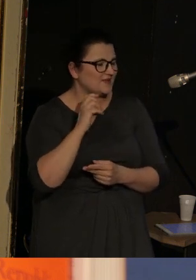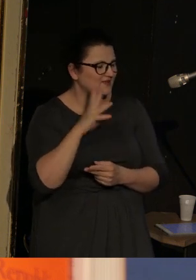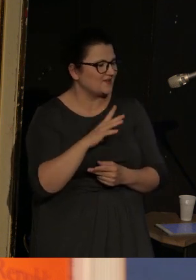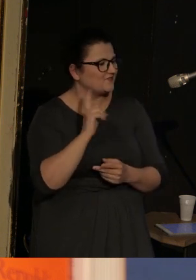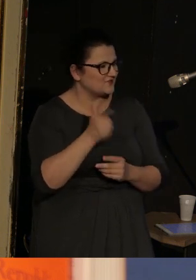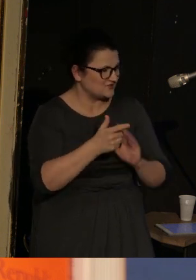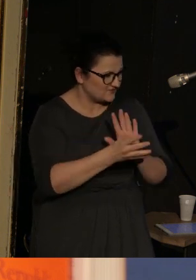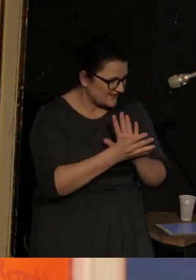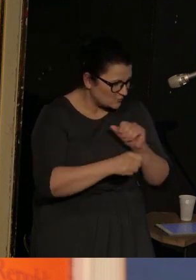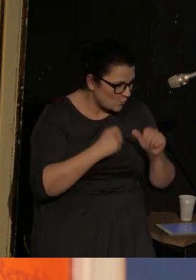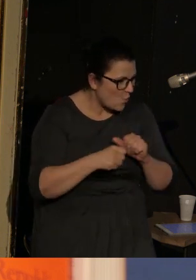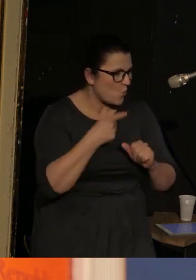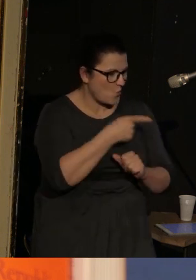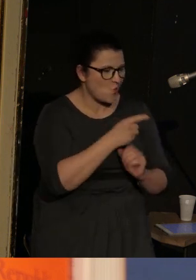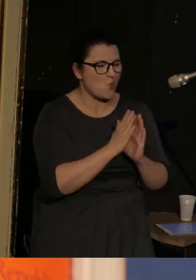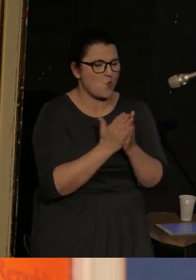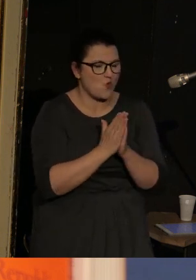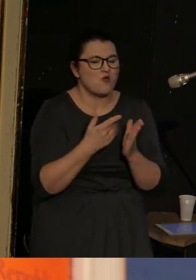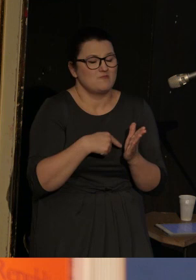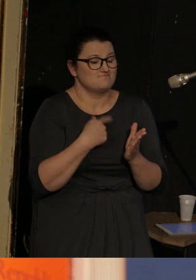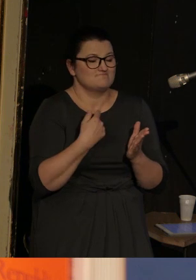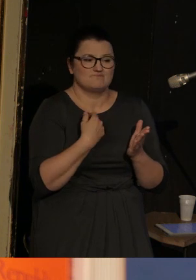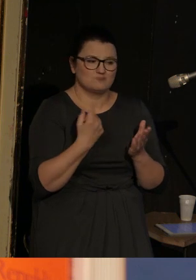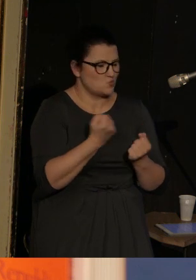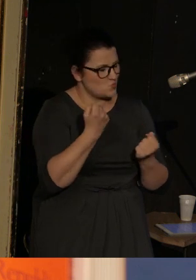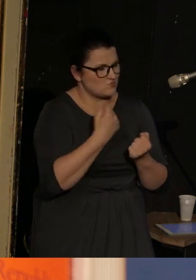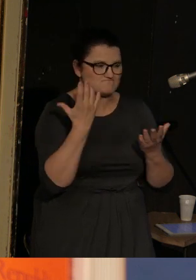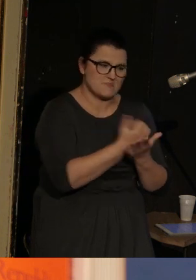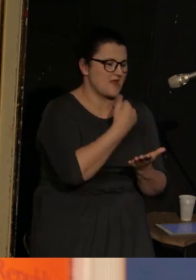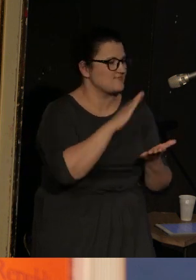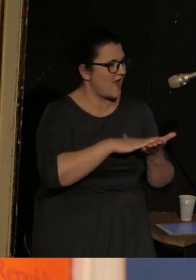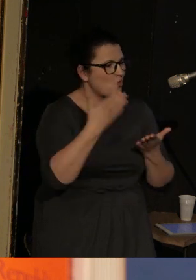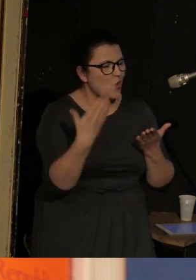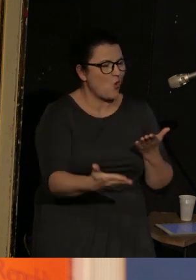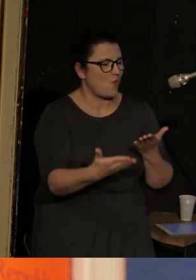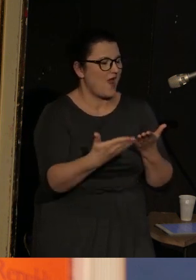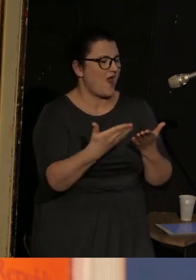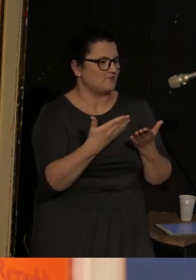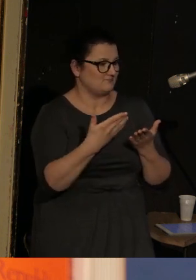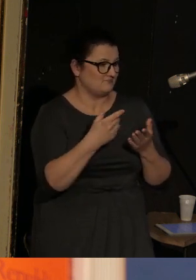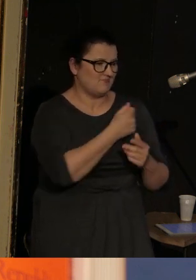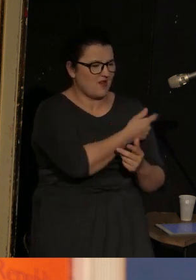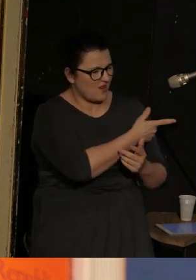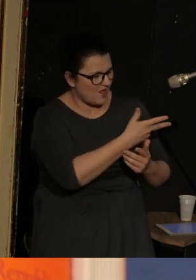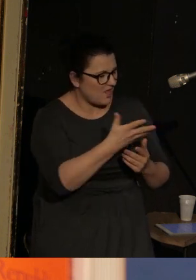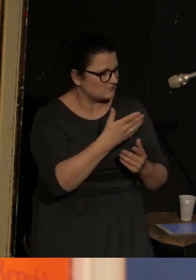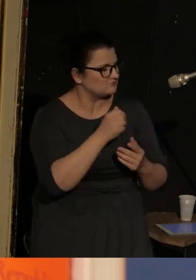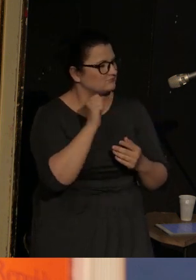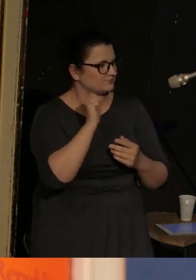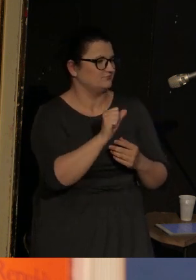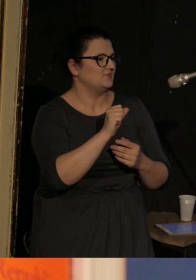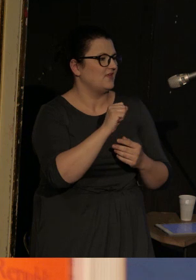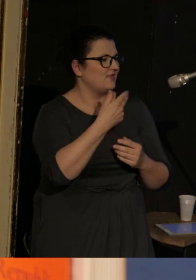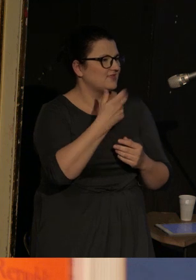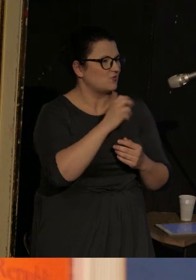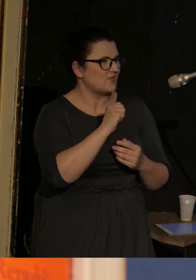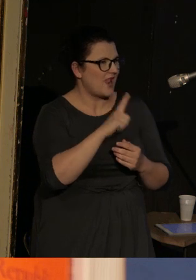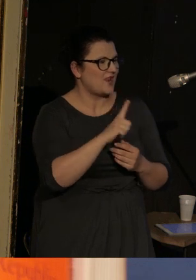która zyskała najbardziej prestiżową nagrodę, jedyną z nastu którą wymienię, czyli National Book Critics Circle Award.